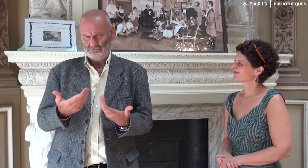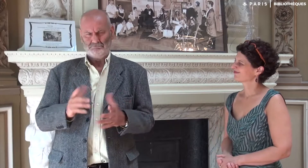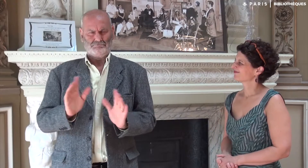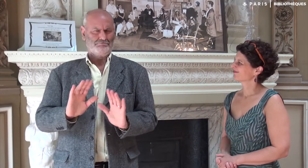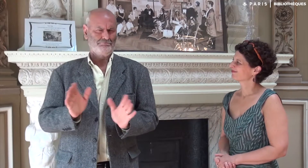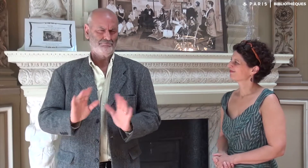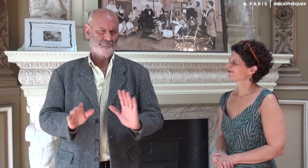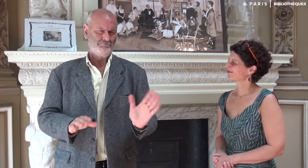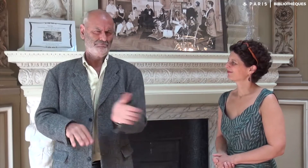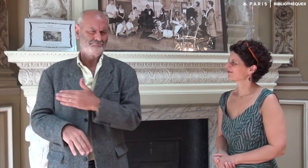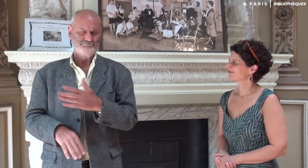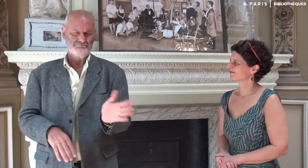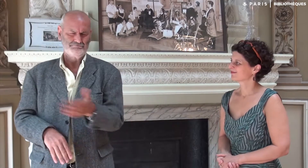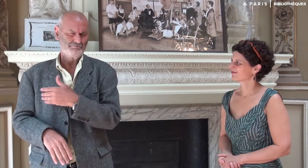Cela ne me correspondait pas du tout !